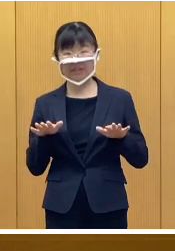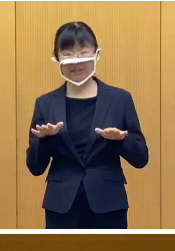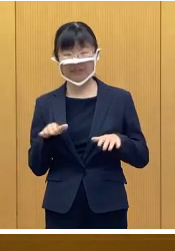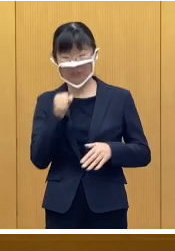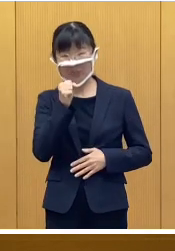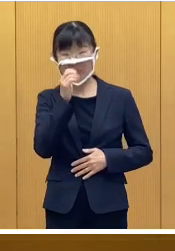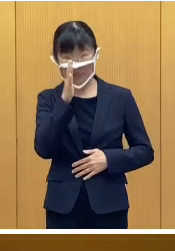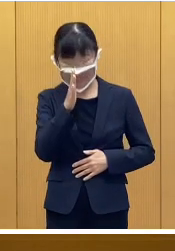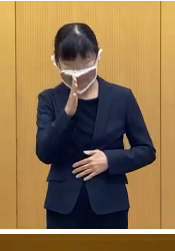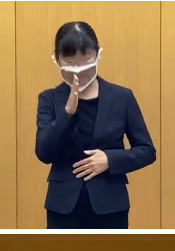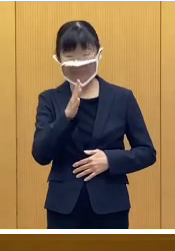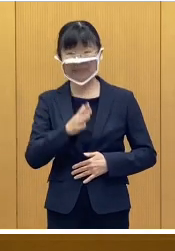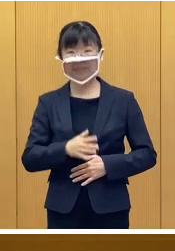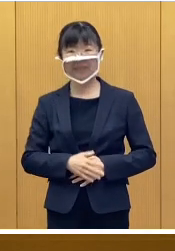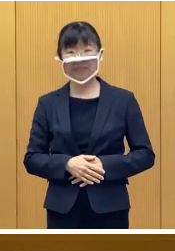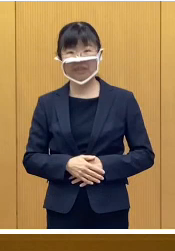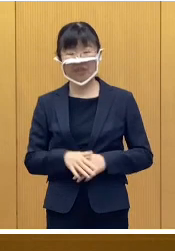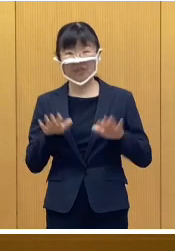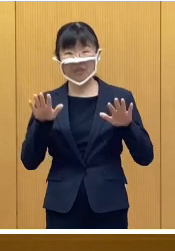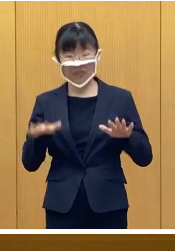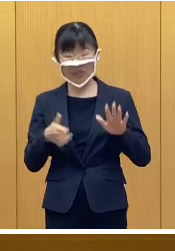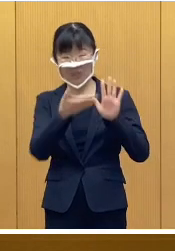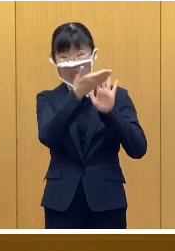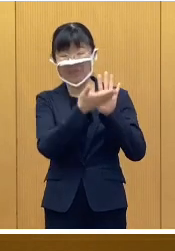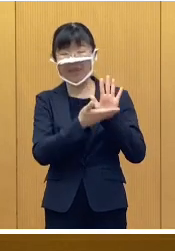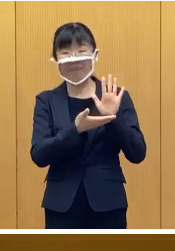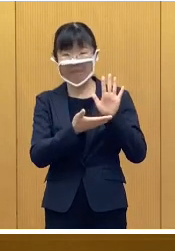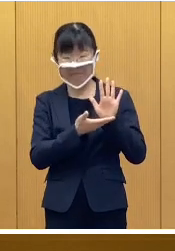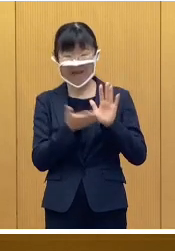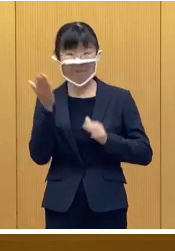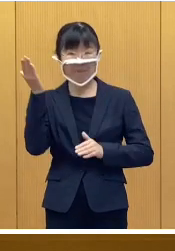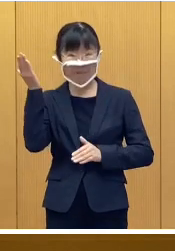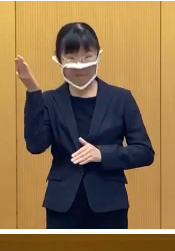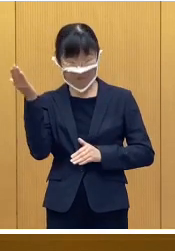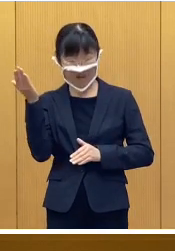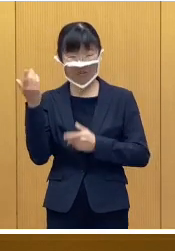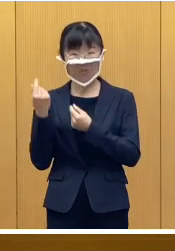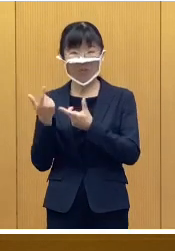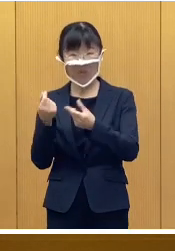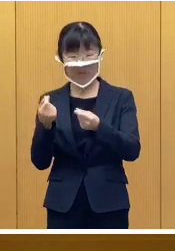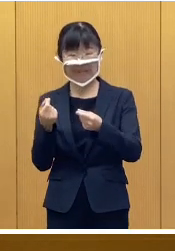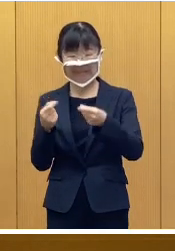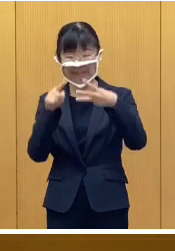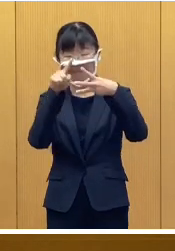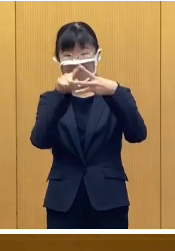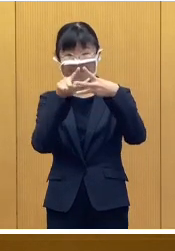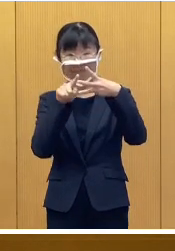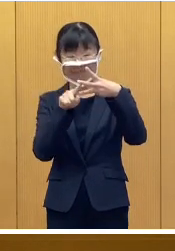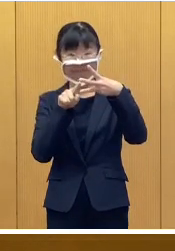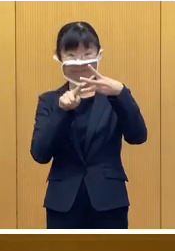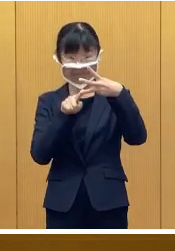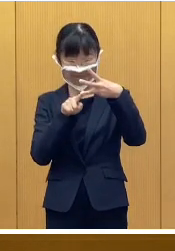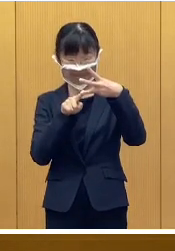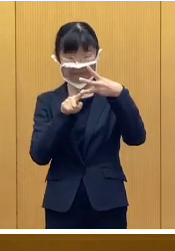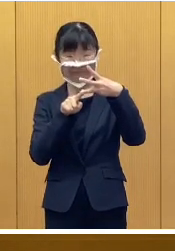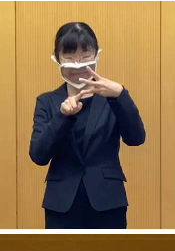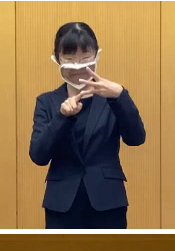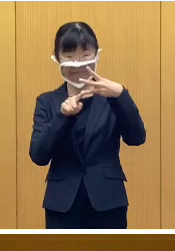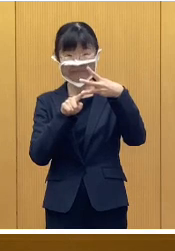それでは、よろしくお願いいたします 本日の話題は モニターに表示してあります 3件です